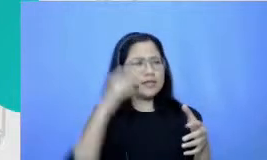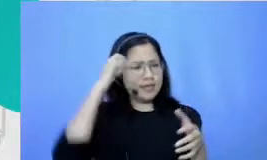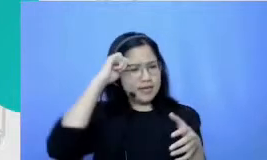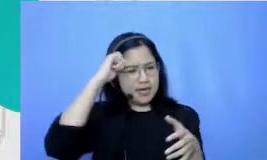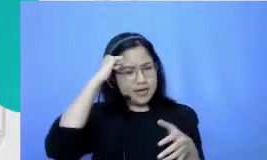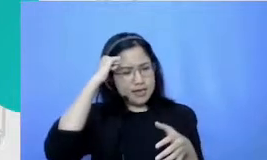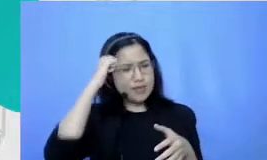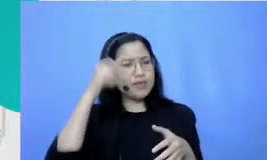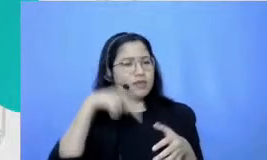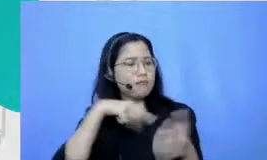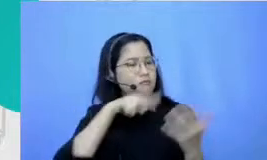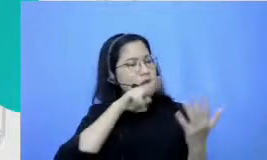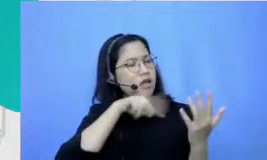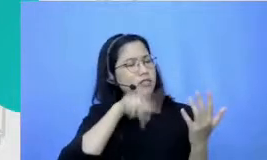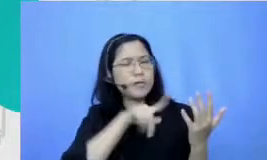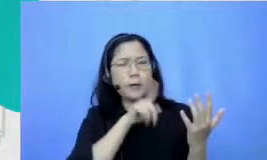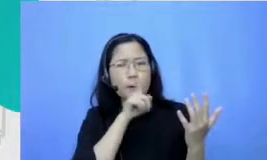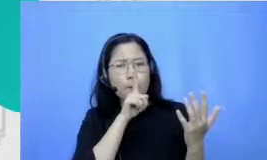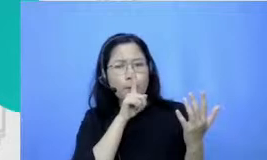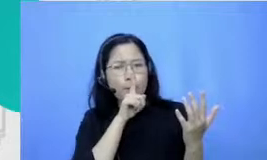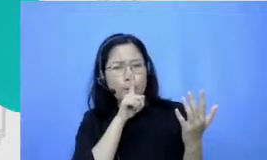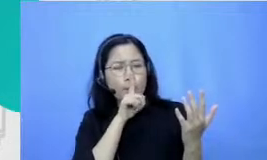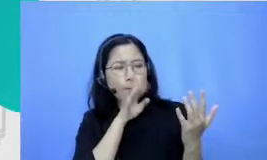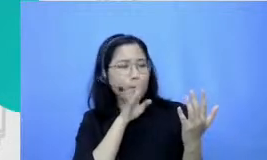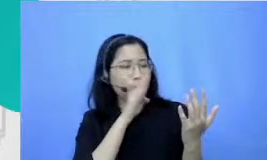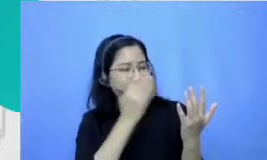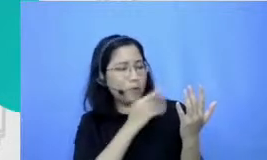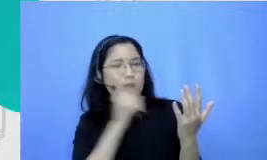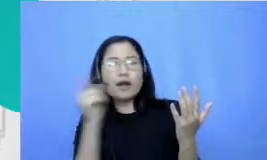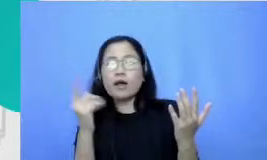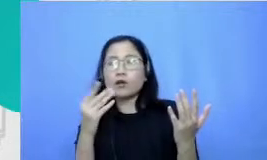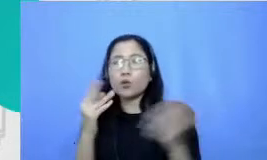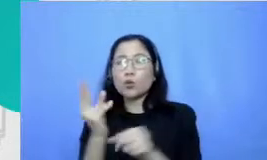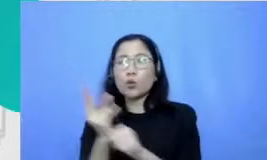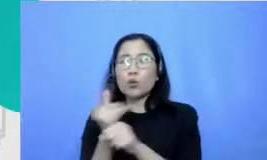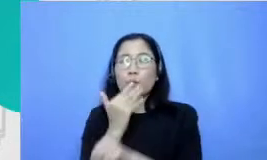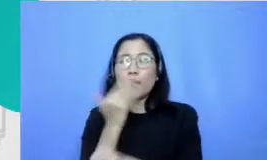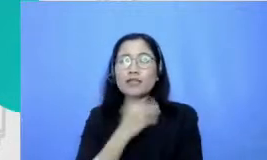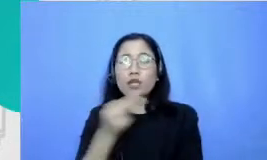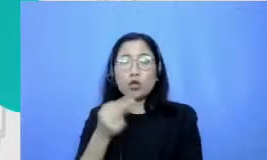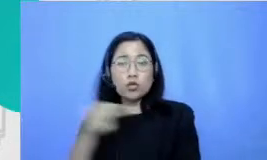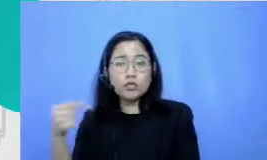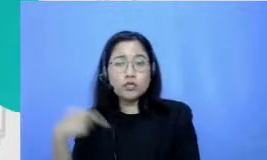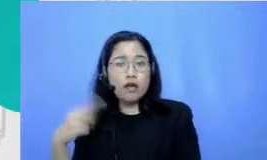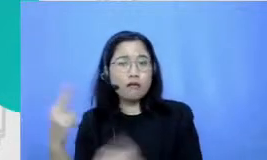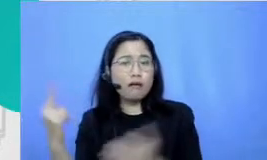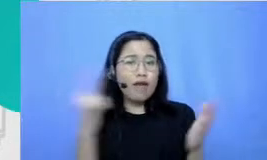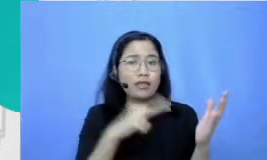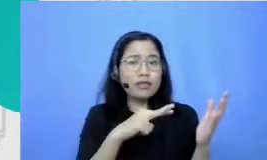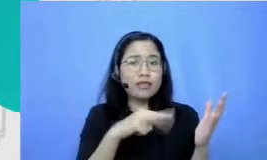lagi baca diem-diem terus guru bahasa Indonesiaku ini tuh bukannya marah-marah malah minta aku ke